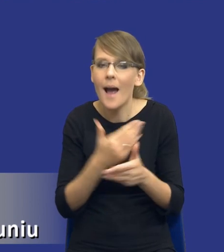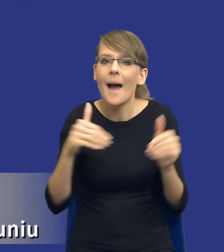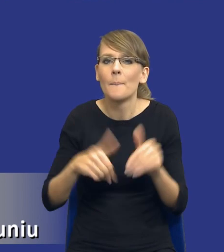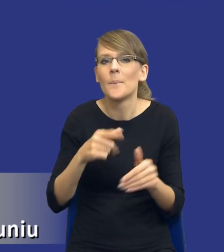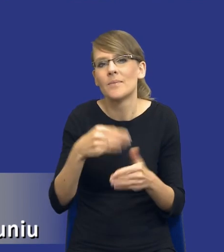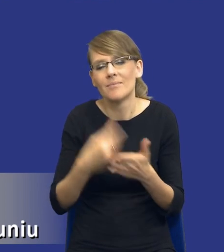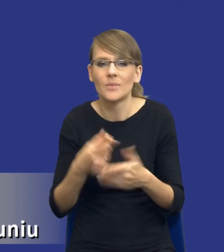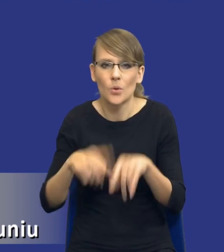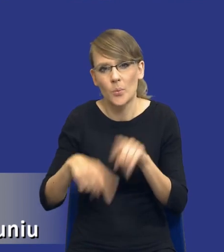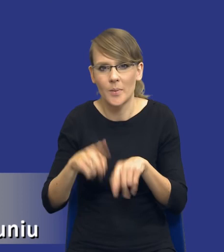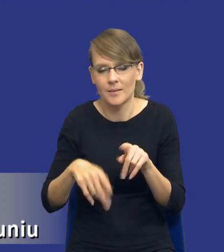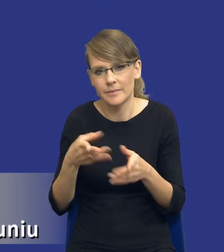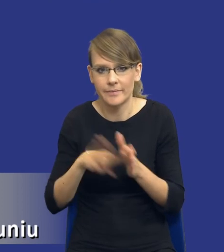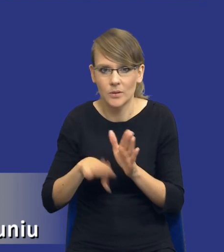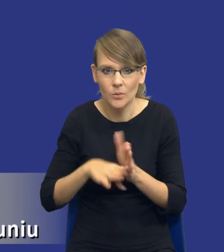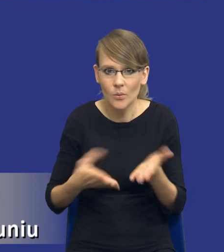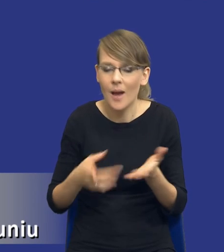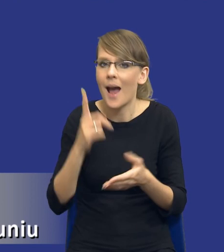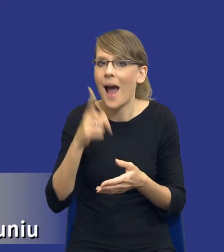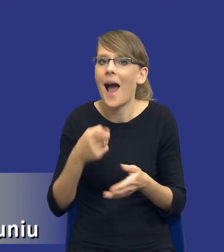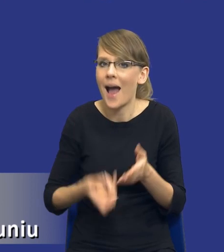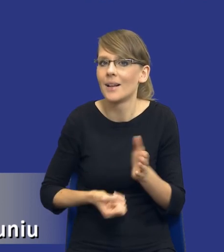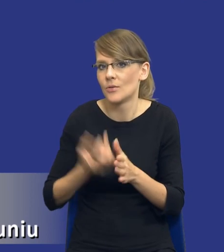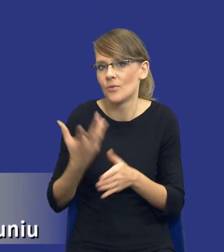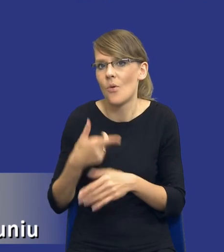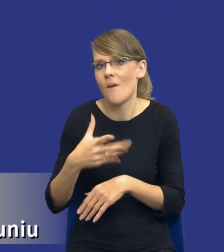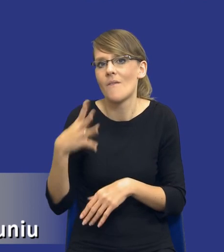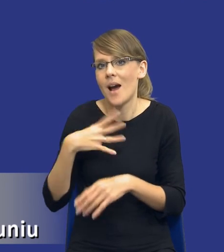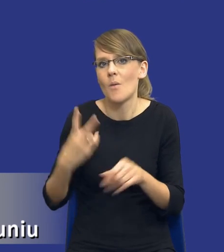standardowy, jednakże o wysokiej wartości, bo przekraczającej wartości unijne.